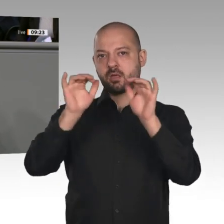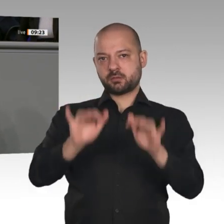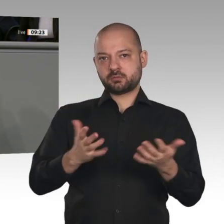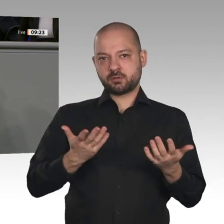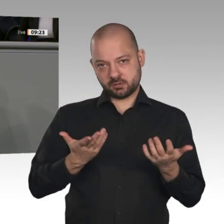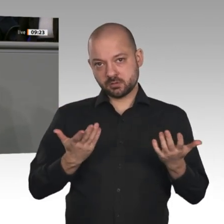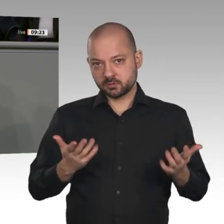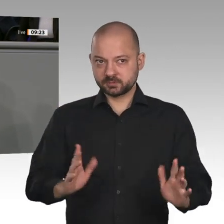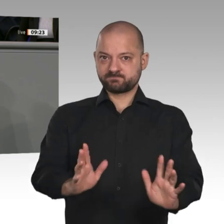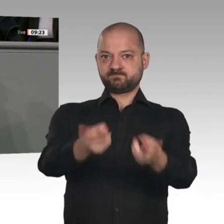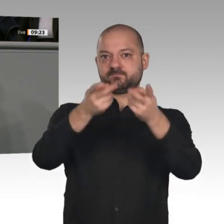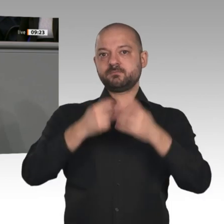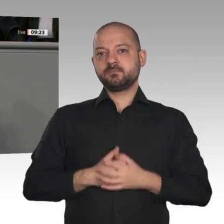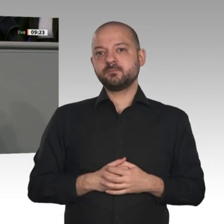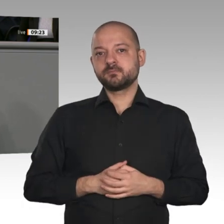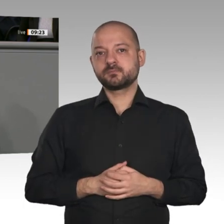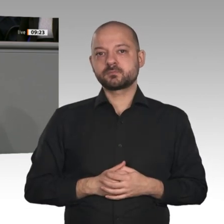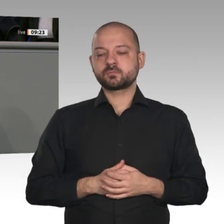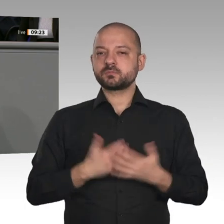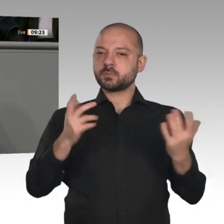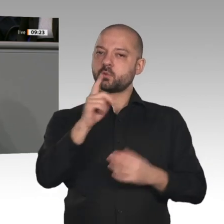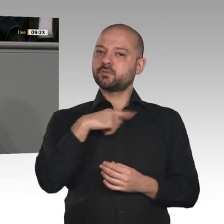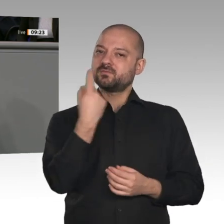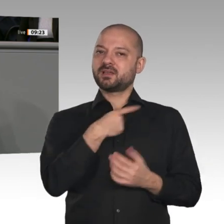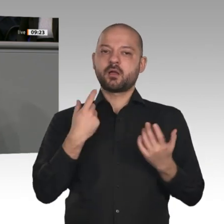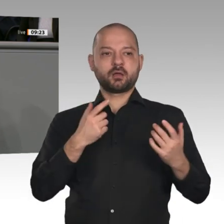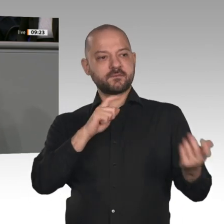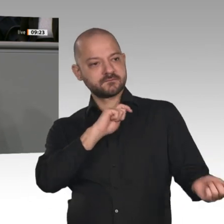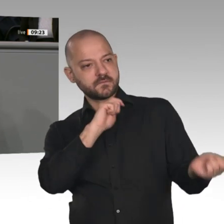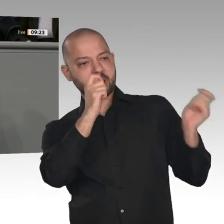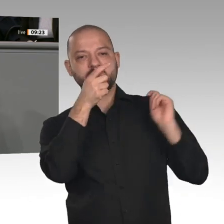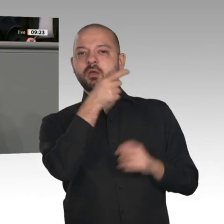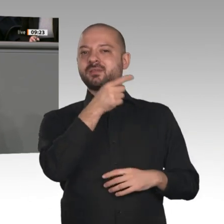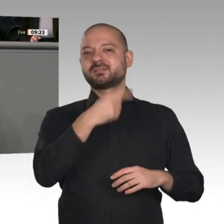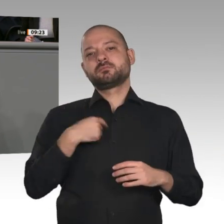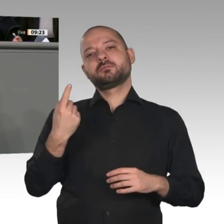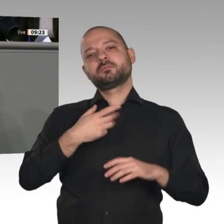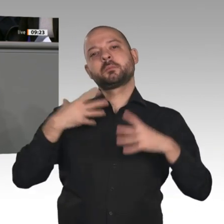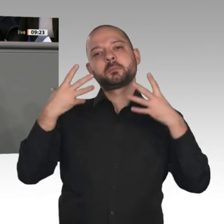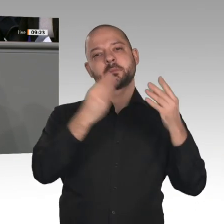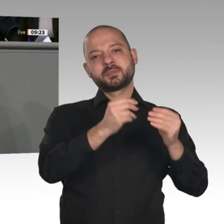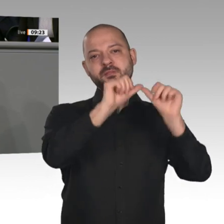und der massiven Förderung der Elektromobilität für die Automobilindustrie sind wir auf einem guten Weg. Wir investieren in Innovationen. Aber es braucht noch mehr.